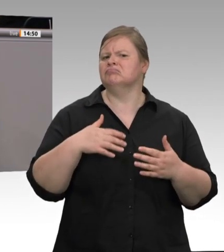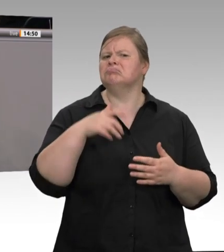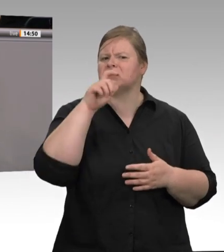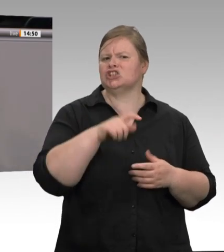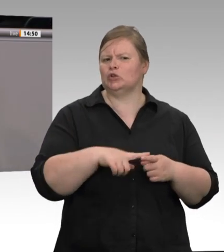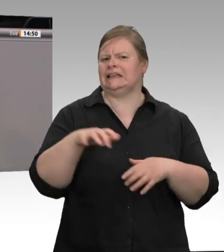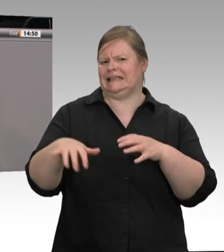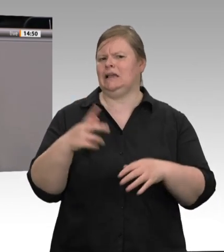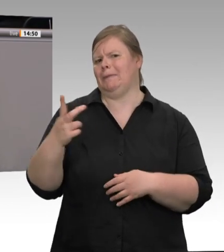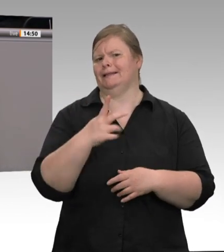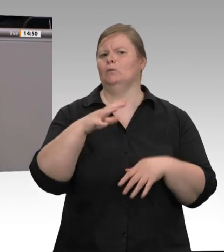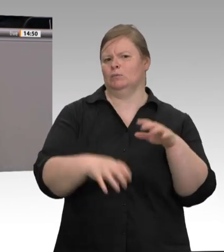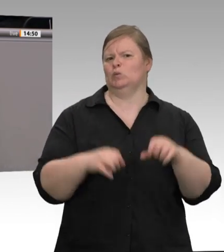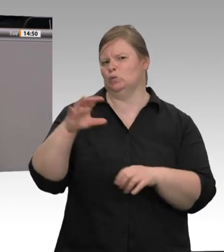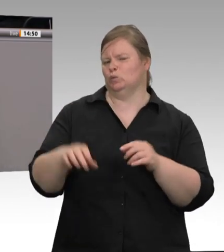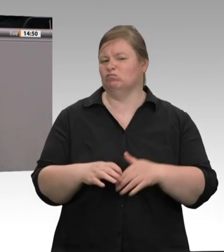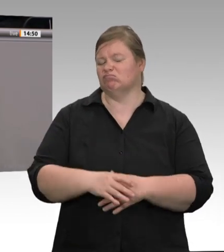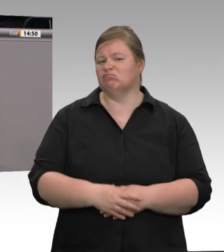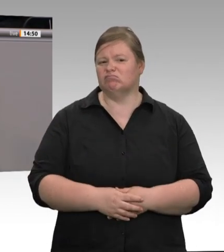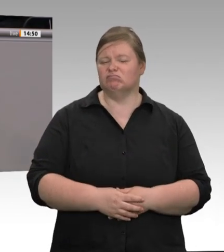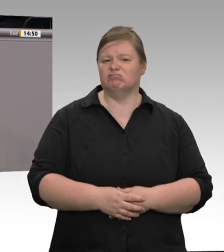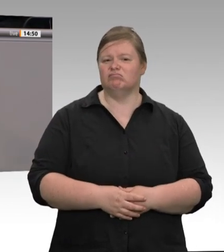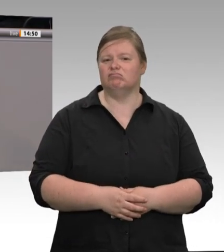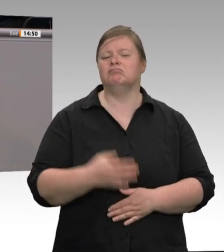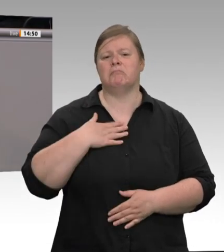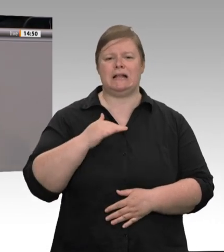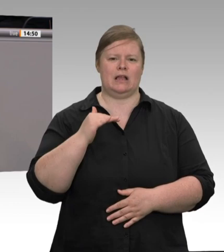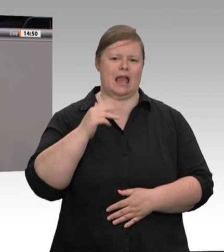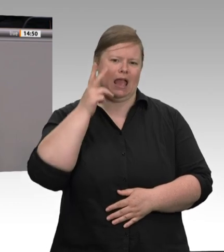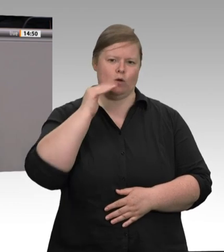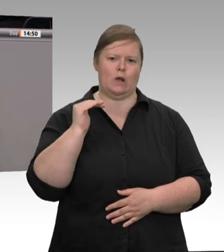der Rubel, Sigmar Gabriel hat auch noch etwas davon abbekommen, und jetzt ist ein